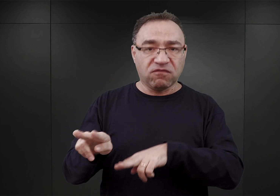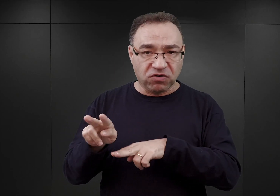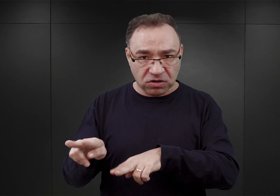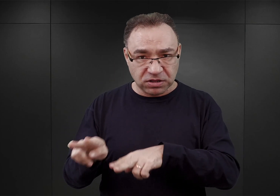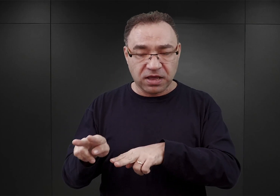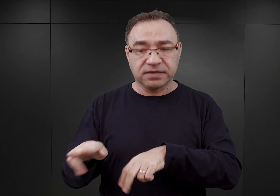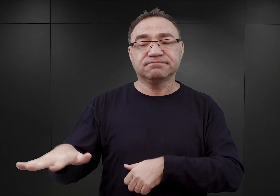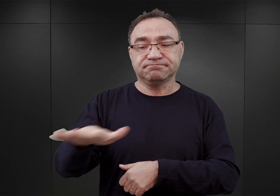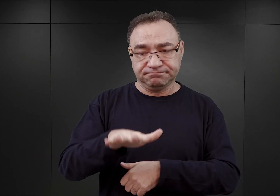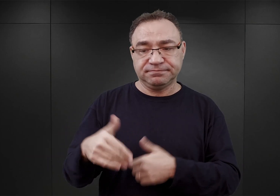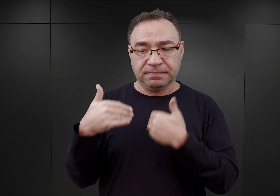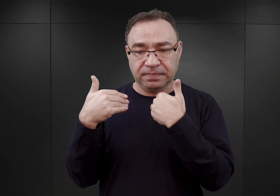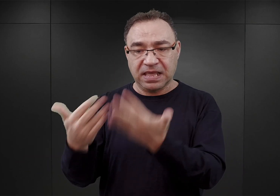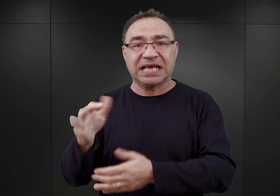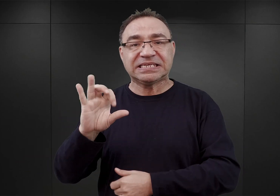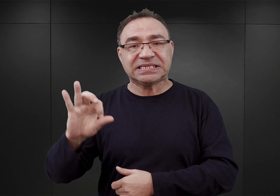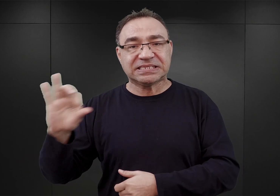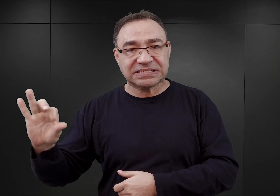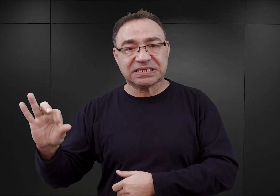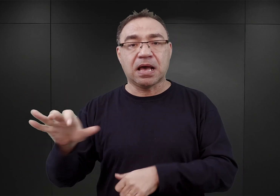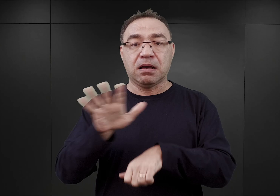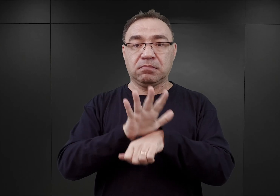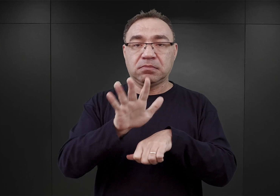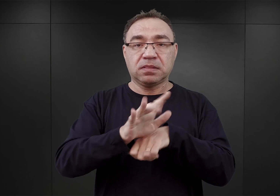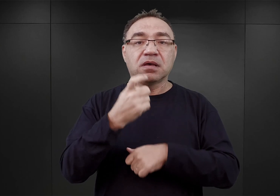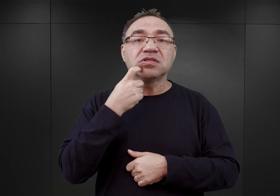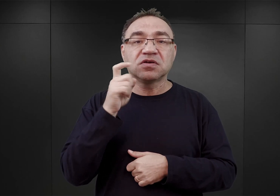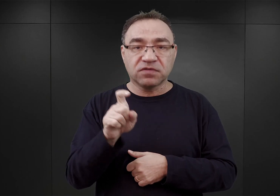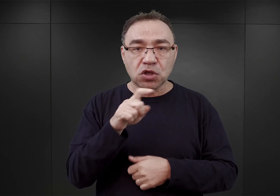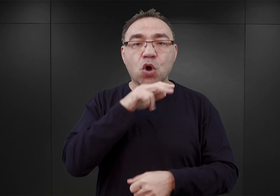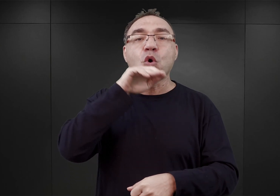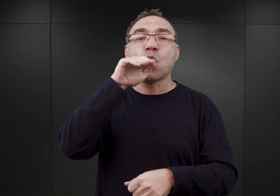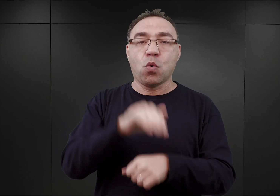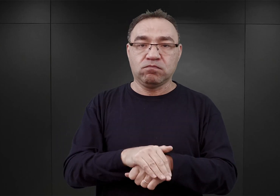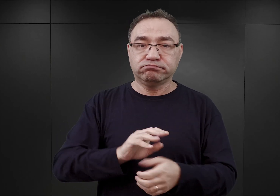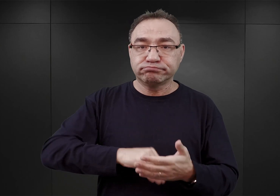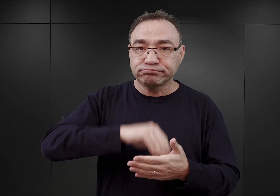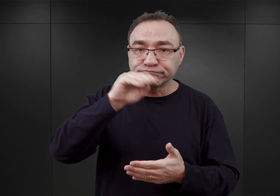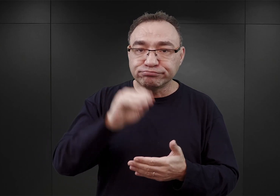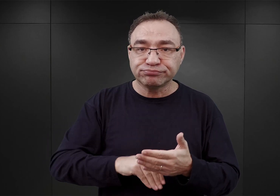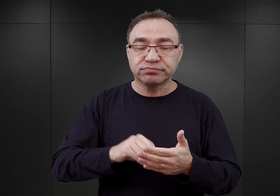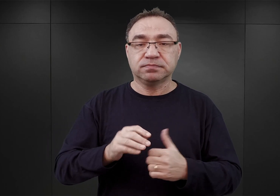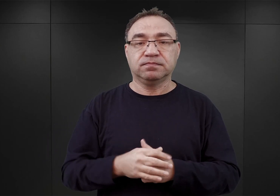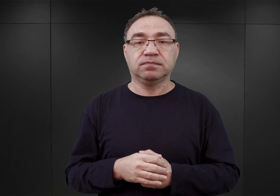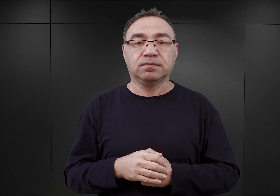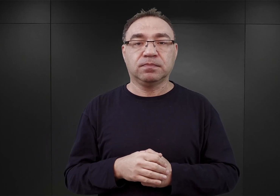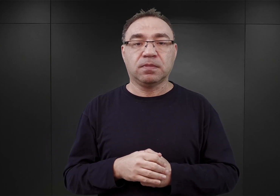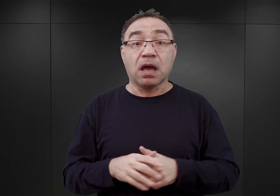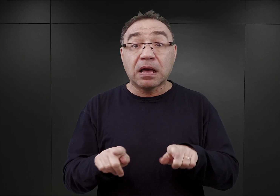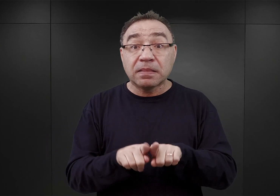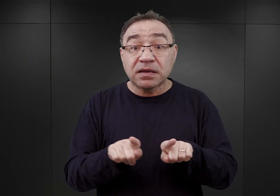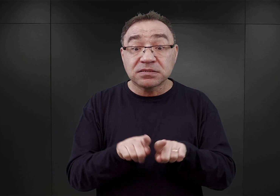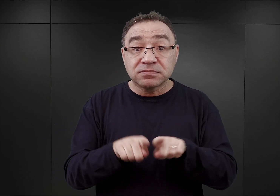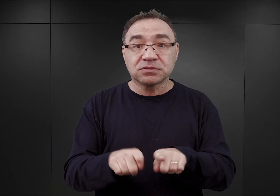dla potrzeb SS, a 15 kwietnia umowa została podpisana, a jednocześnie tego samego dnia przyznano